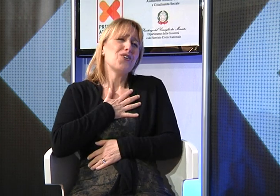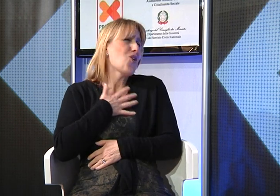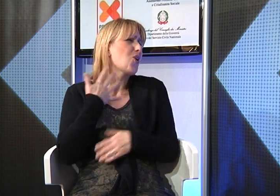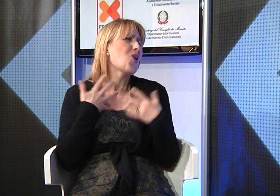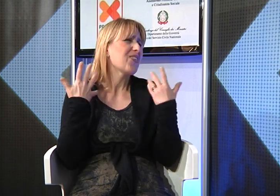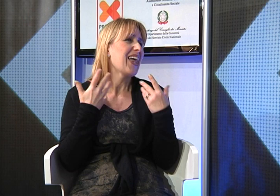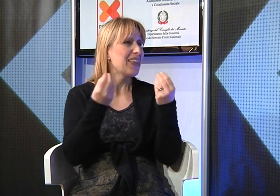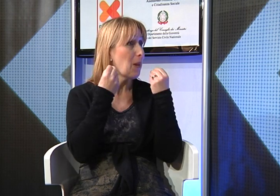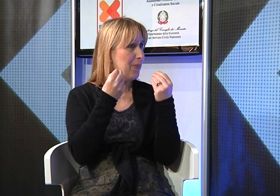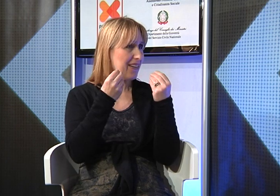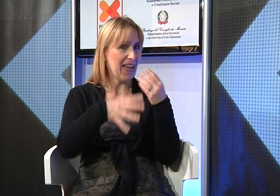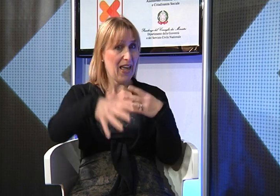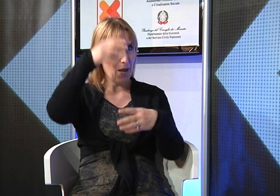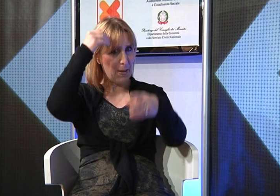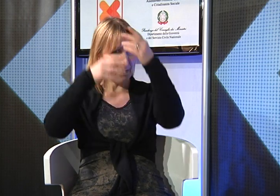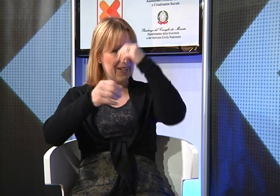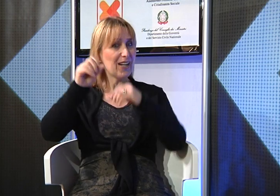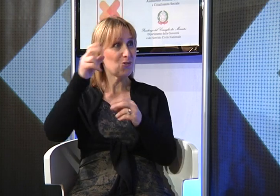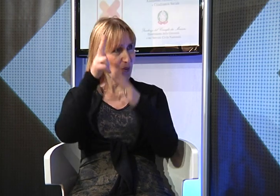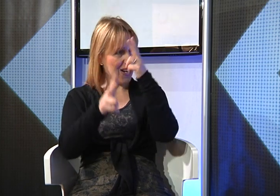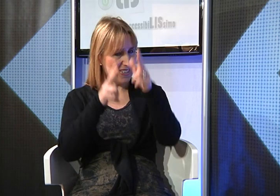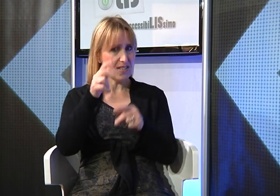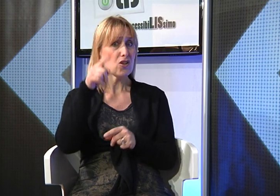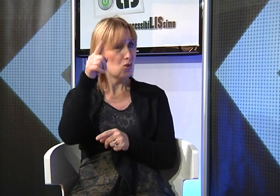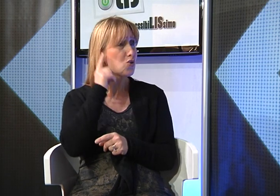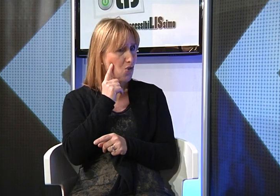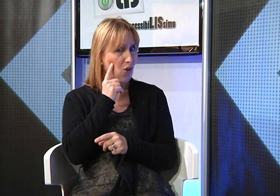Lei ha trovato un fidanzato sordo e io ne sono molto contenta perchè avendo imparato